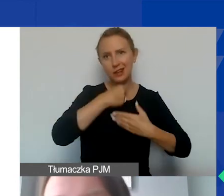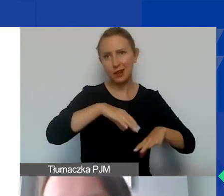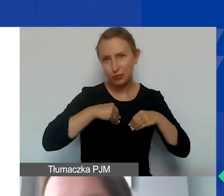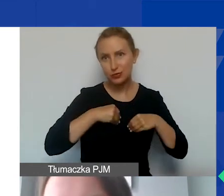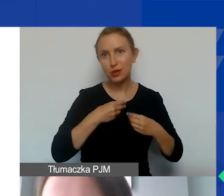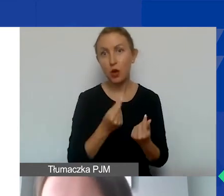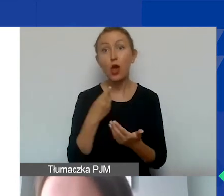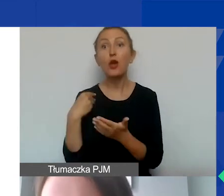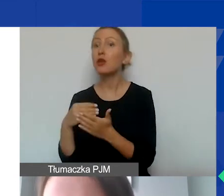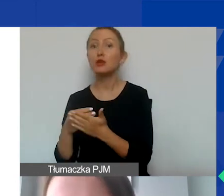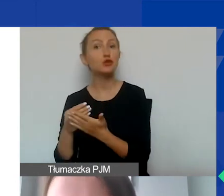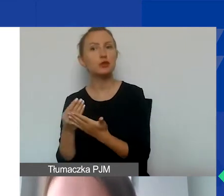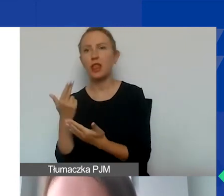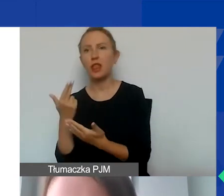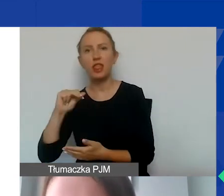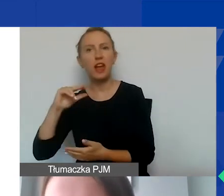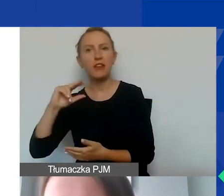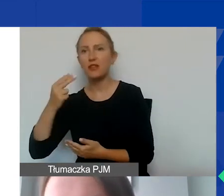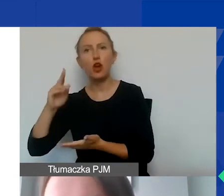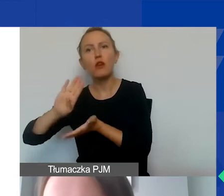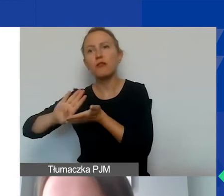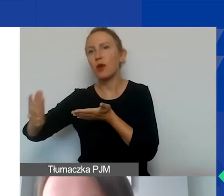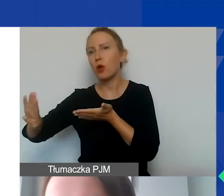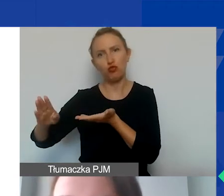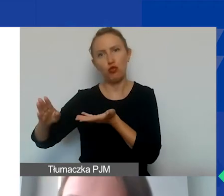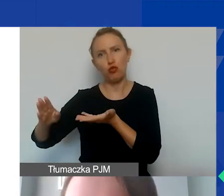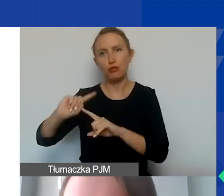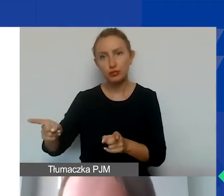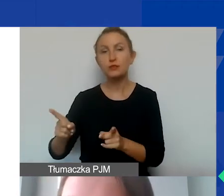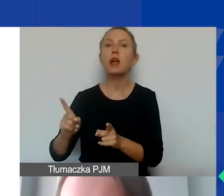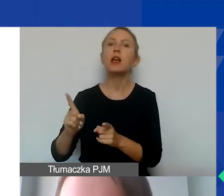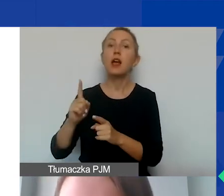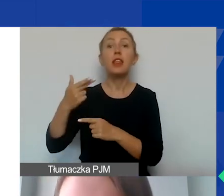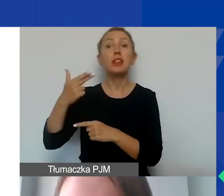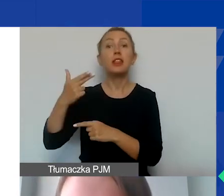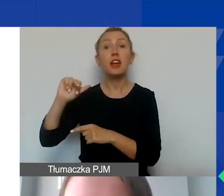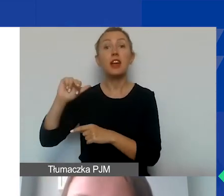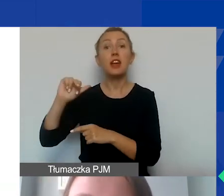i koszty niekwalifikowane, wykluczone. Koszty kwalifikowane dzielimy na bezpośrednie i pośrednie.